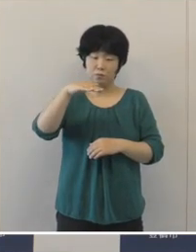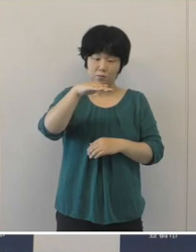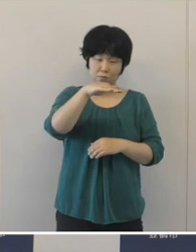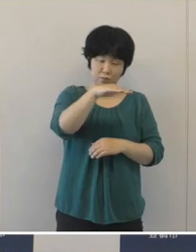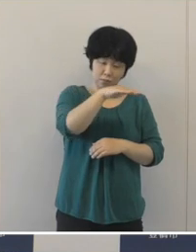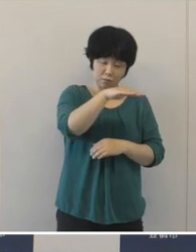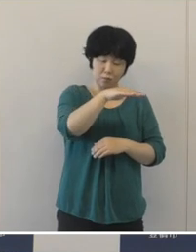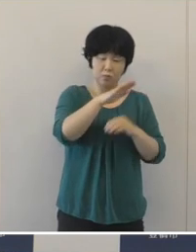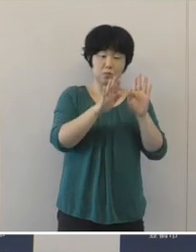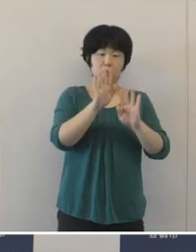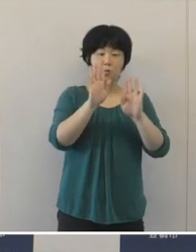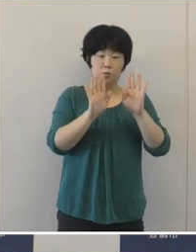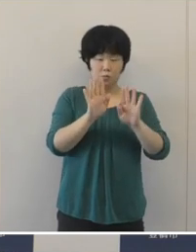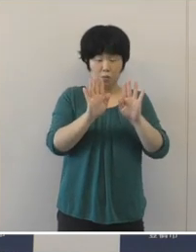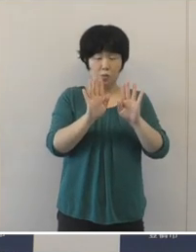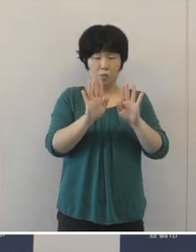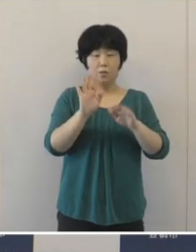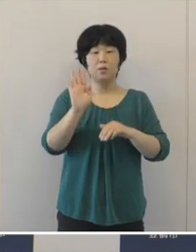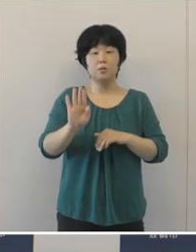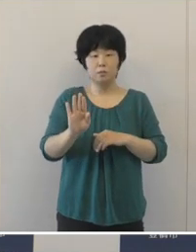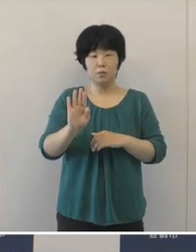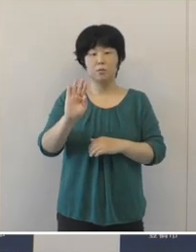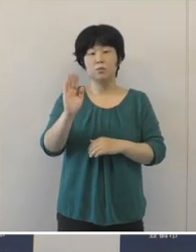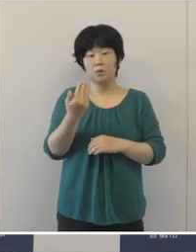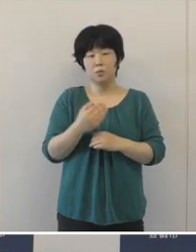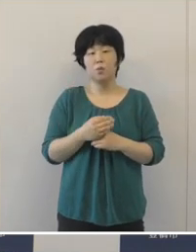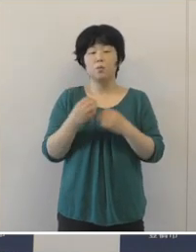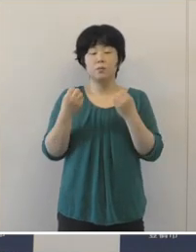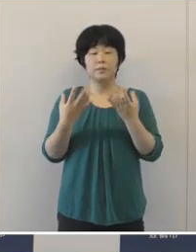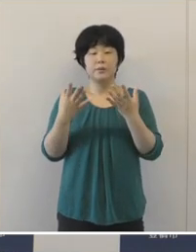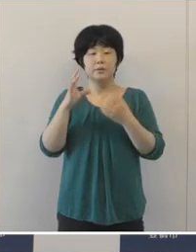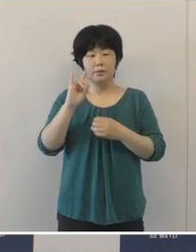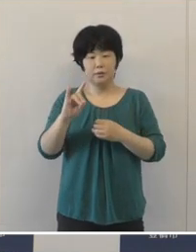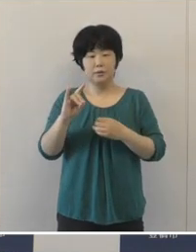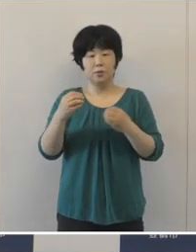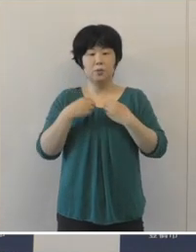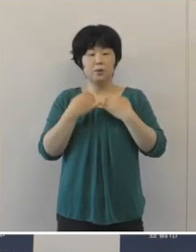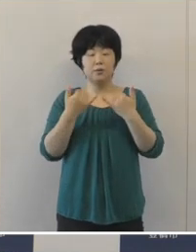減少して下げ止まっていた新規の感染者数が